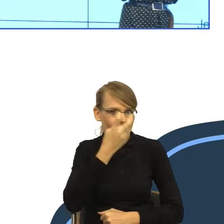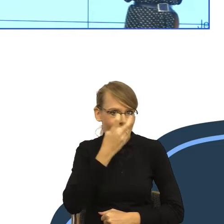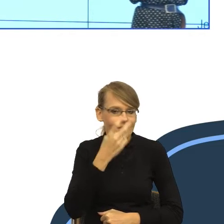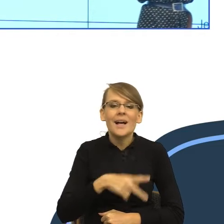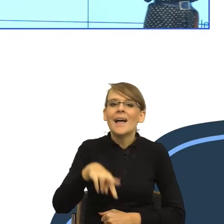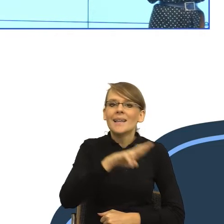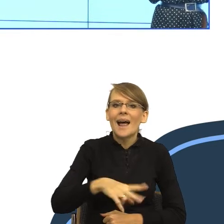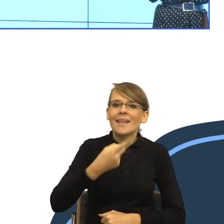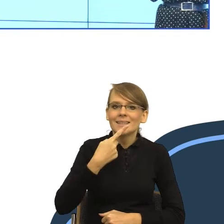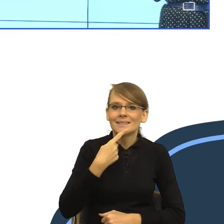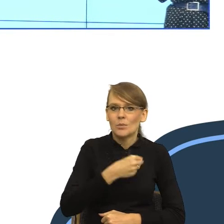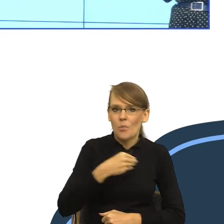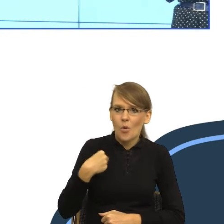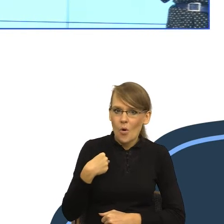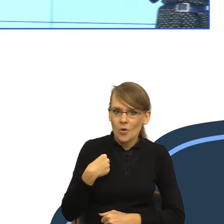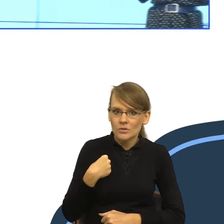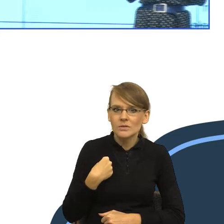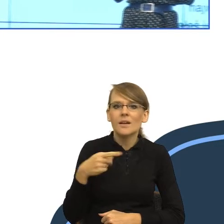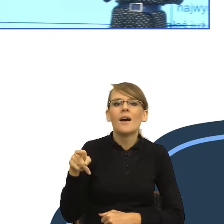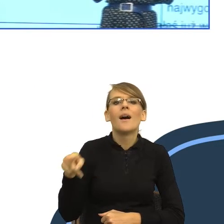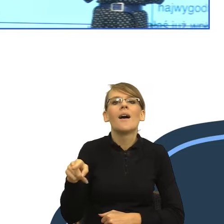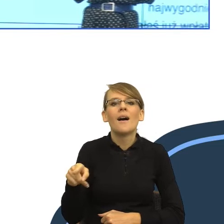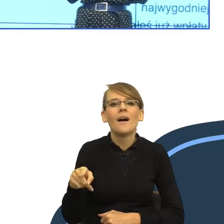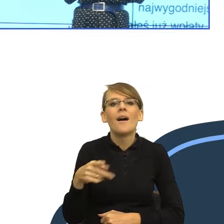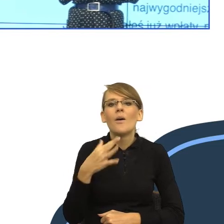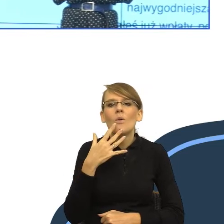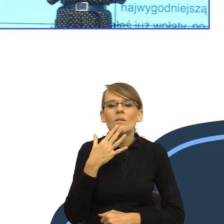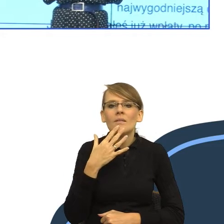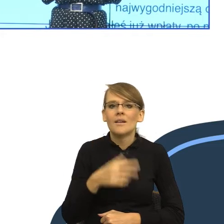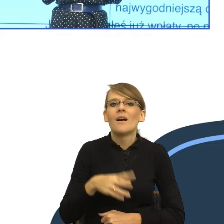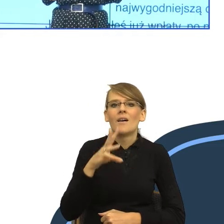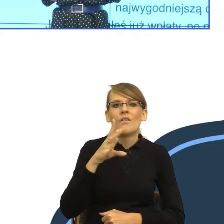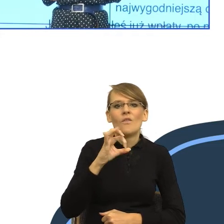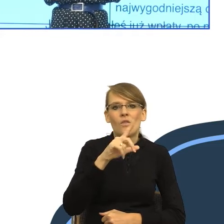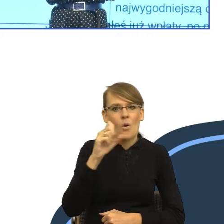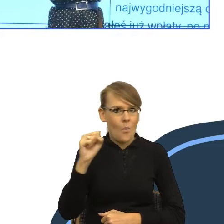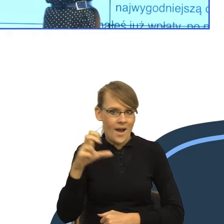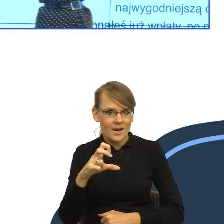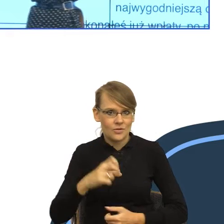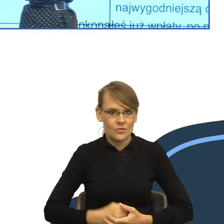mówi: wołacz. Mówi: wołacz jest poprawny i powinno być "Małgorzato".